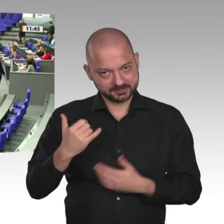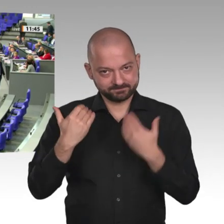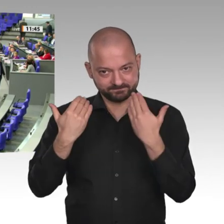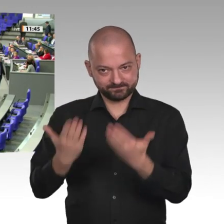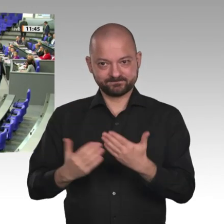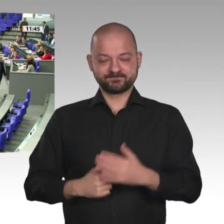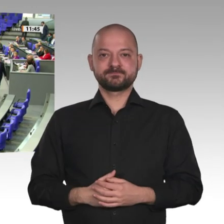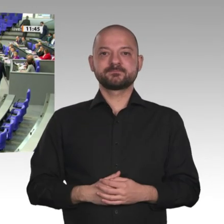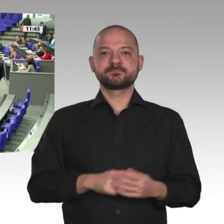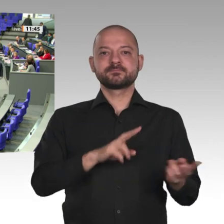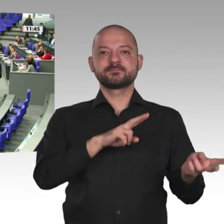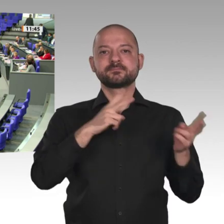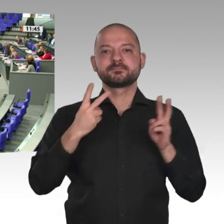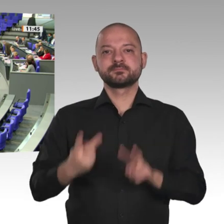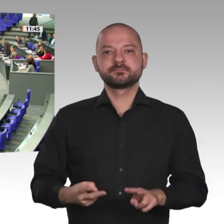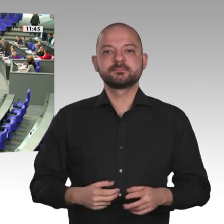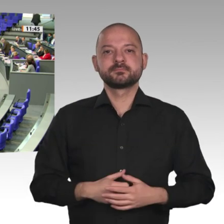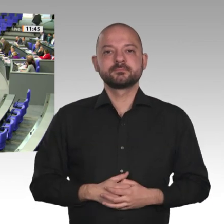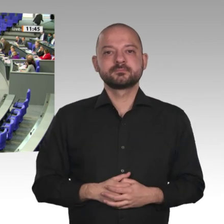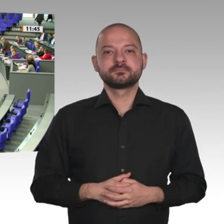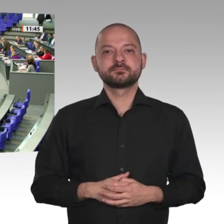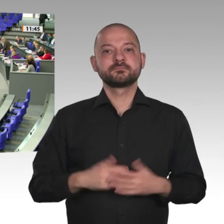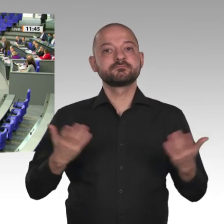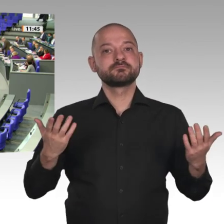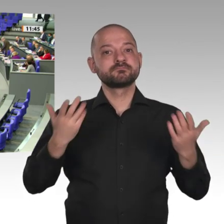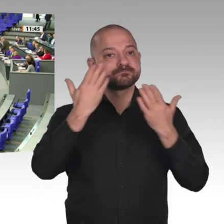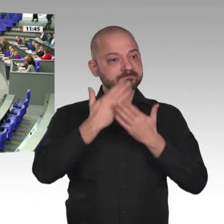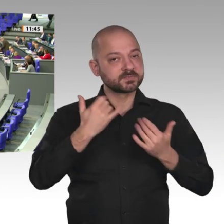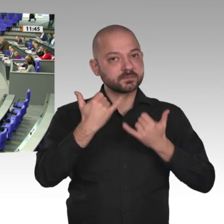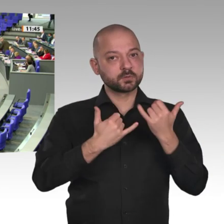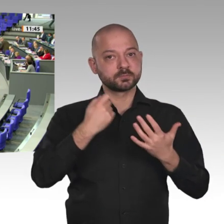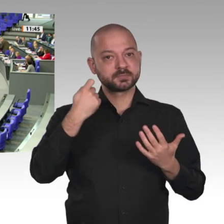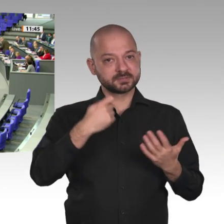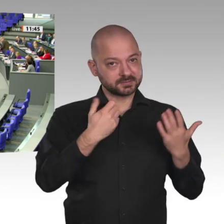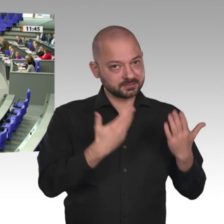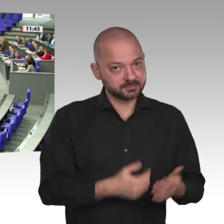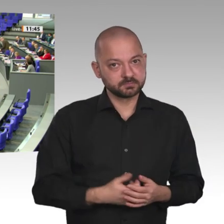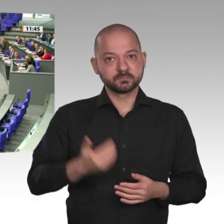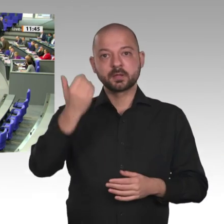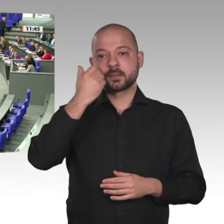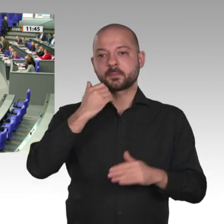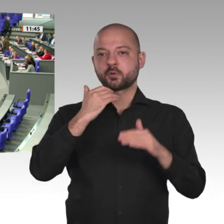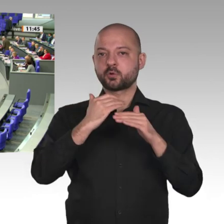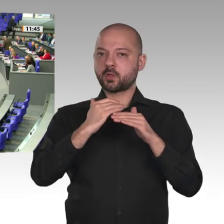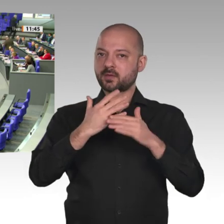Habe ich das in vergessen? Ja. Das tut mir leid. Wir wissen nicht, woran es liegt. Das kriegen wir aber wieder hin. Nicht von der Zeit abziehen, bitte.